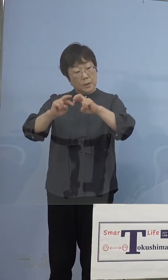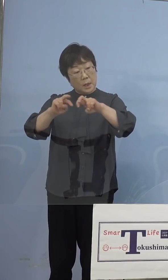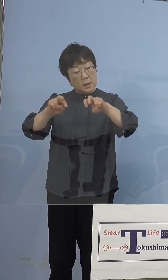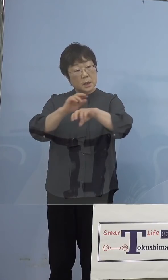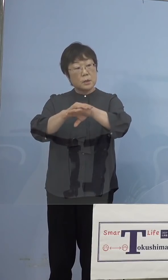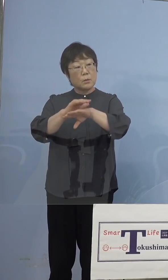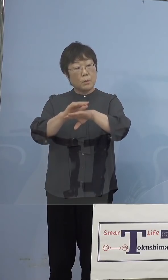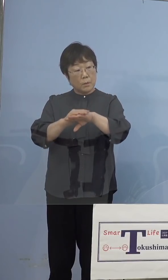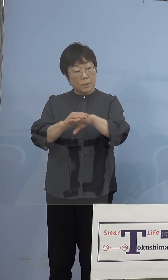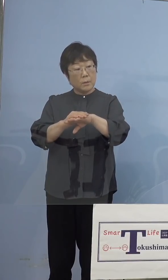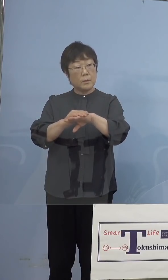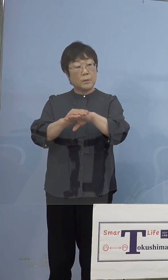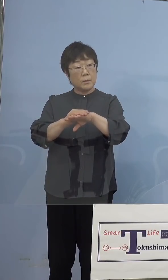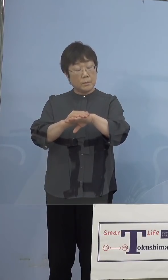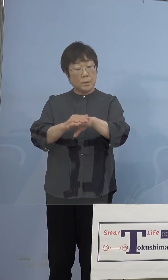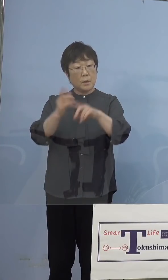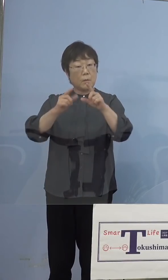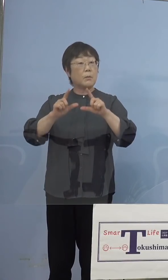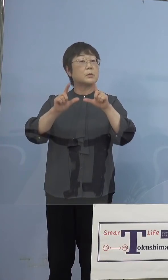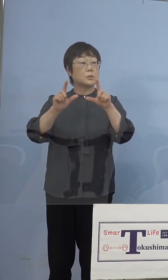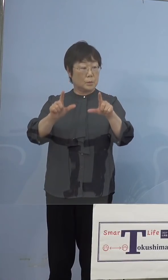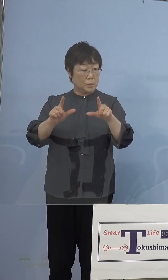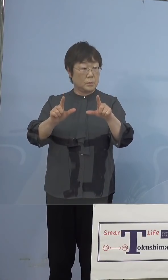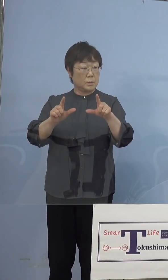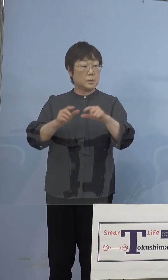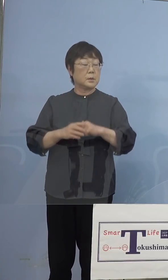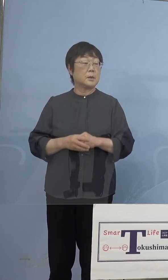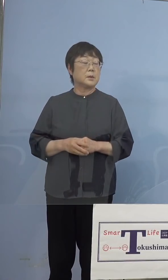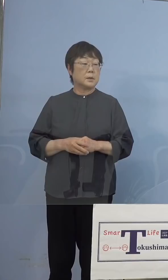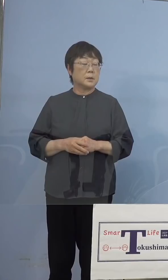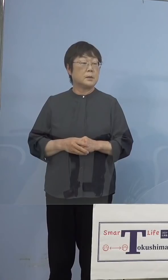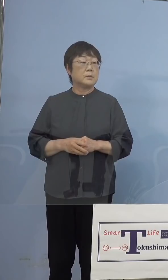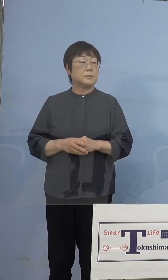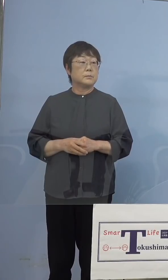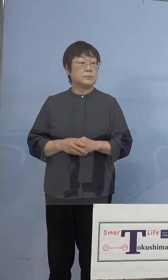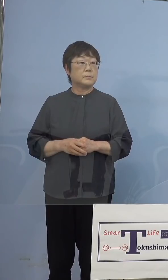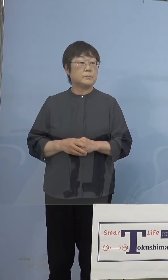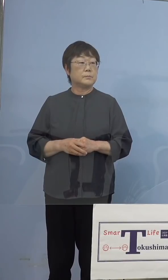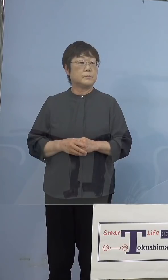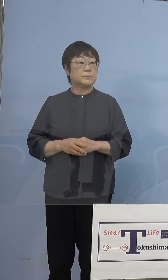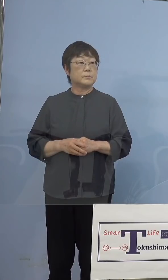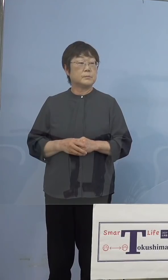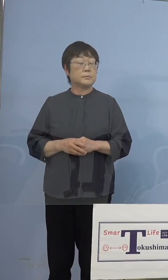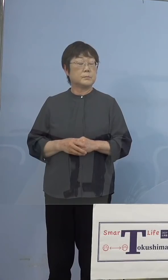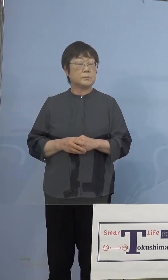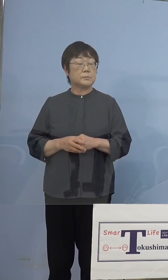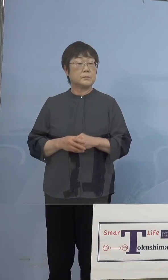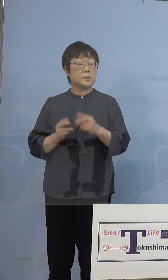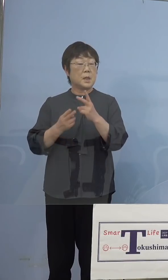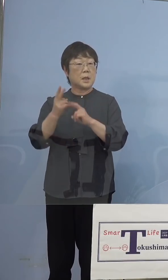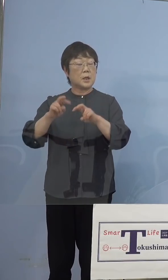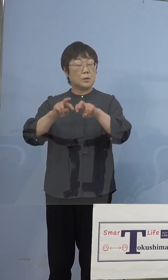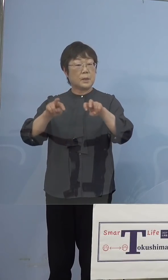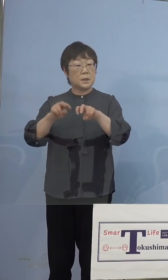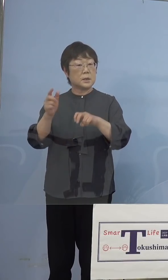国立感染症研究所からいってくれるので するというふうにおっしゃっていたのですが これはゲノム解析ではない ということですか （知事） そうです、ゲノム解析は